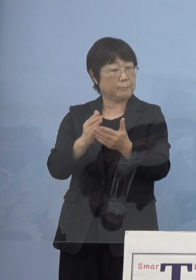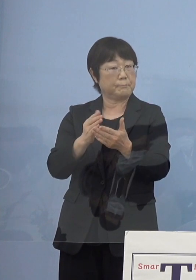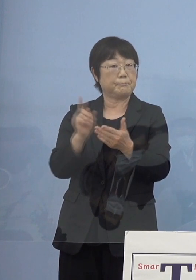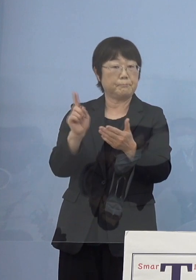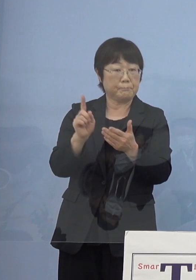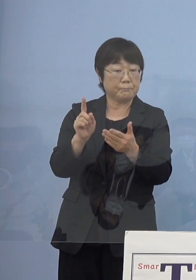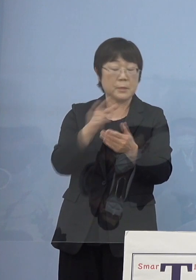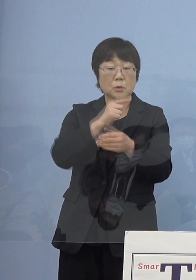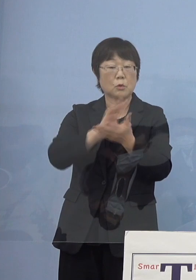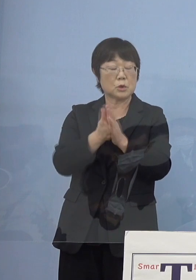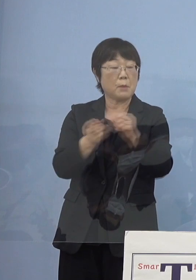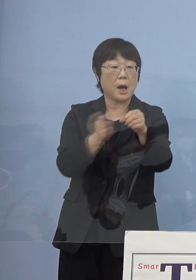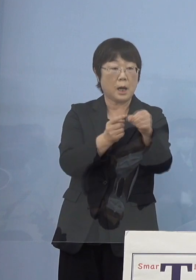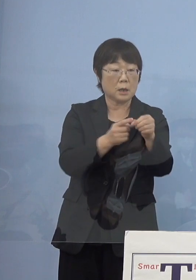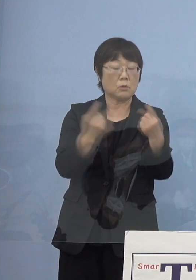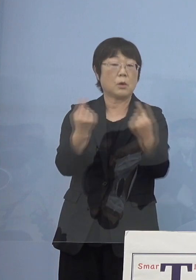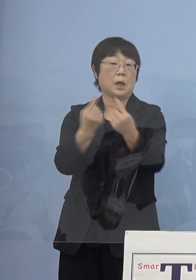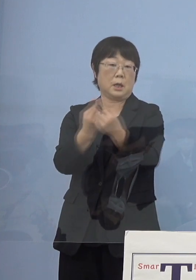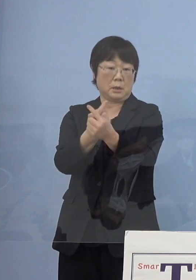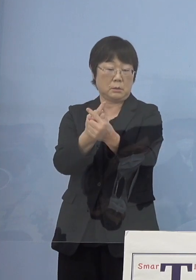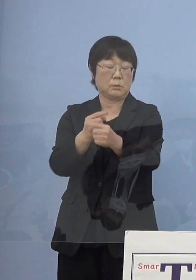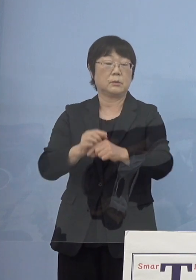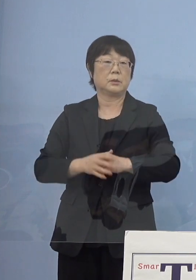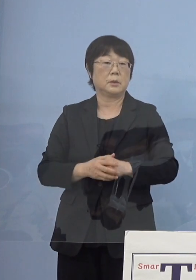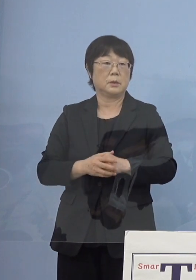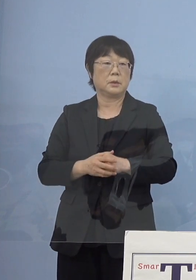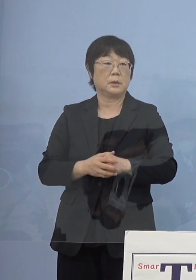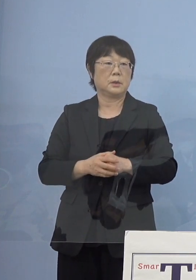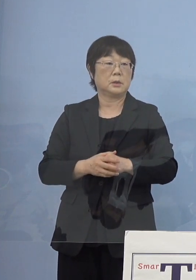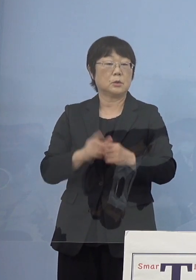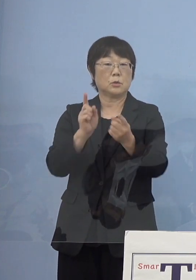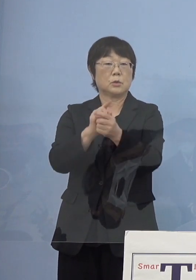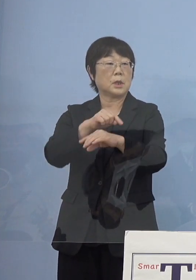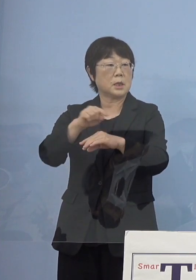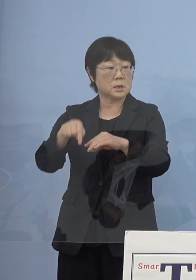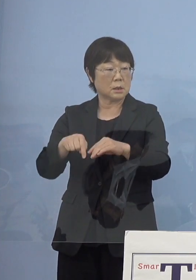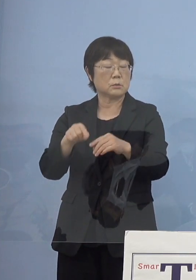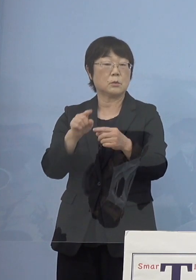「とくしまアラート」を切り替えていく そうしたものの対策の一つの中に